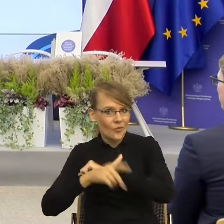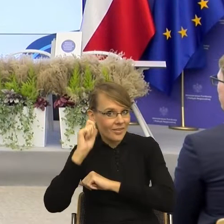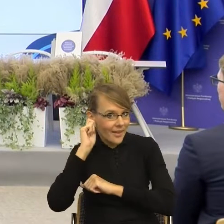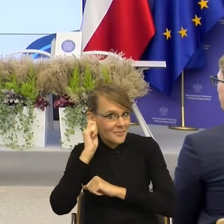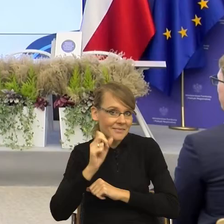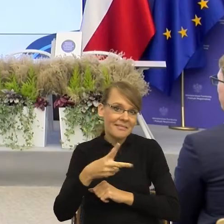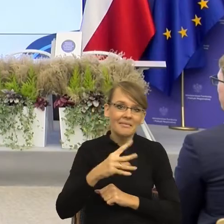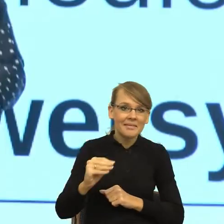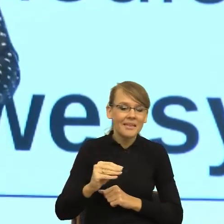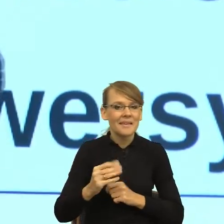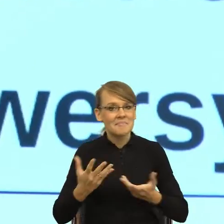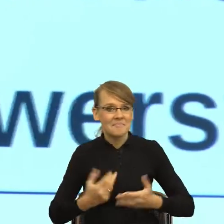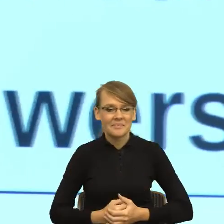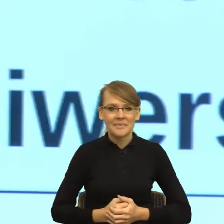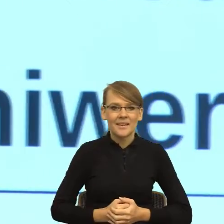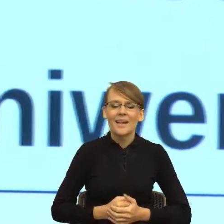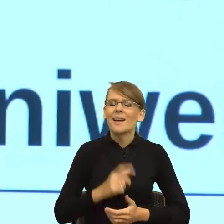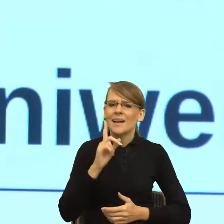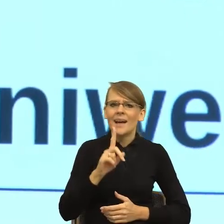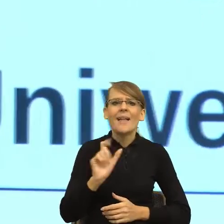która przyszła do mnie w wakacje. Mianowicie zajmuję się już tyle